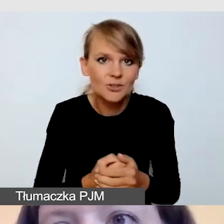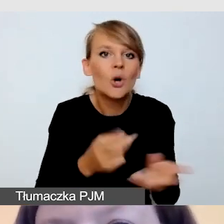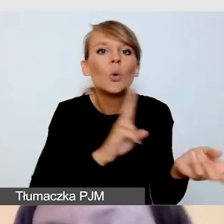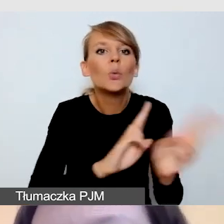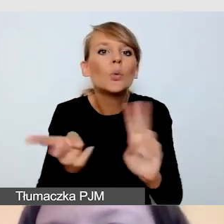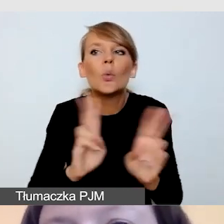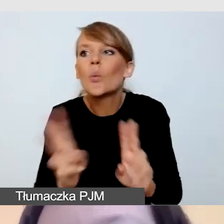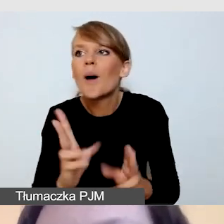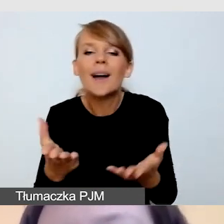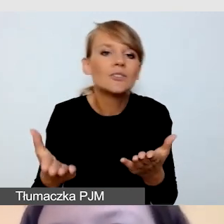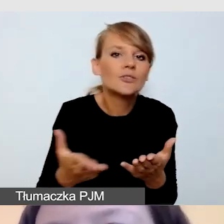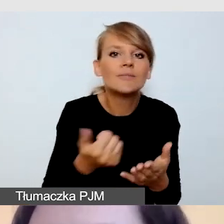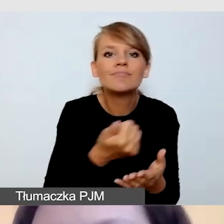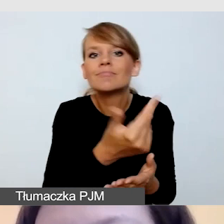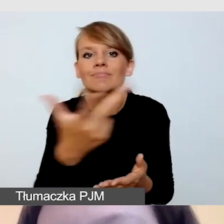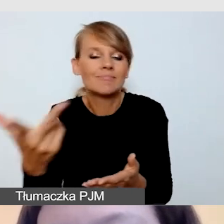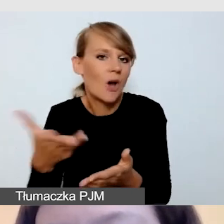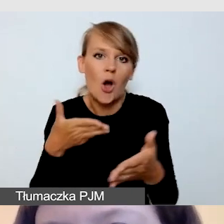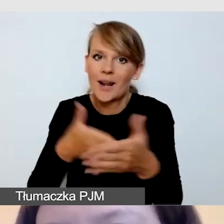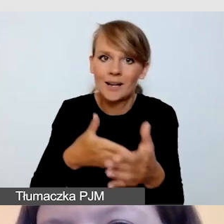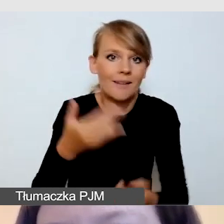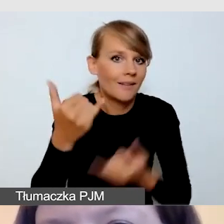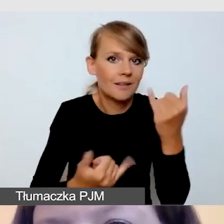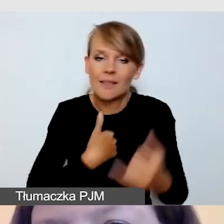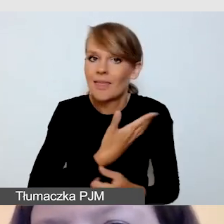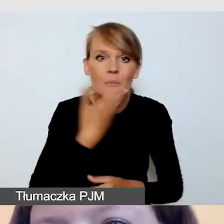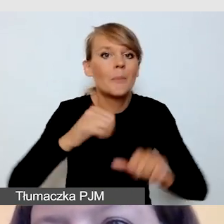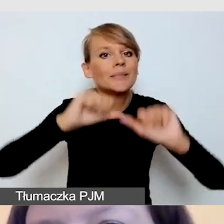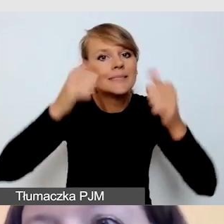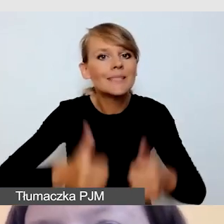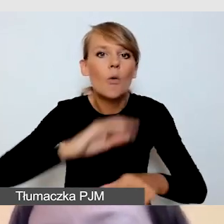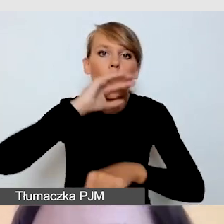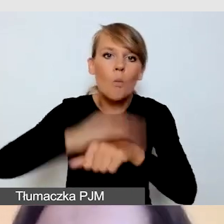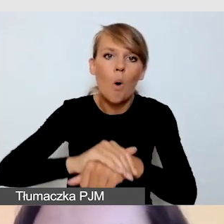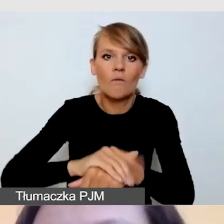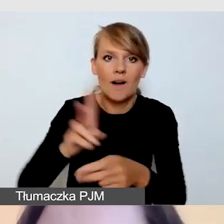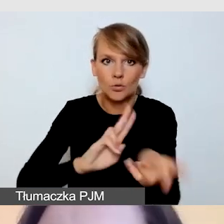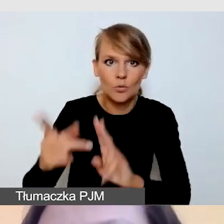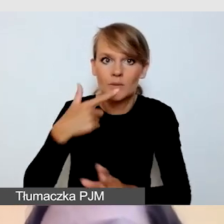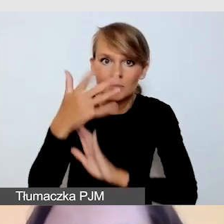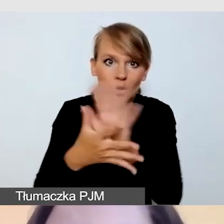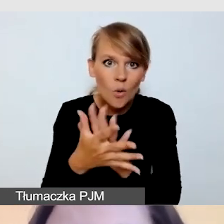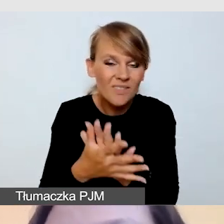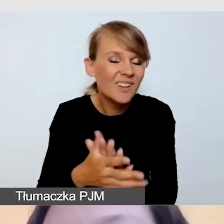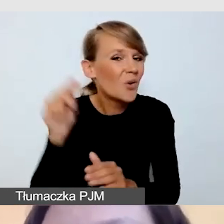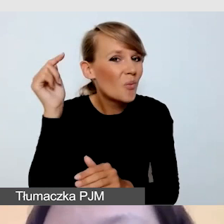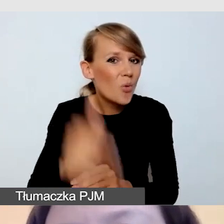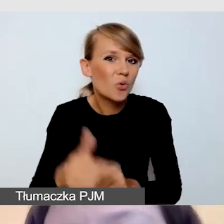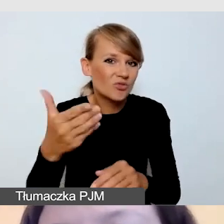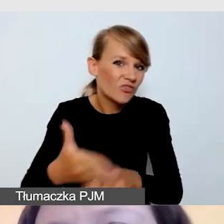i jeśli na stałe nie mamy podpisanych umów z tłumaczami języka migowego, musimy na prawdę z wyprzedzeniem o tym pomyśleć.